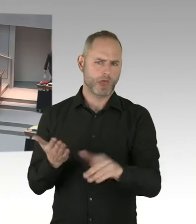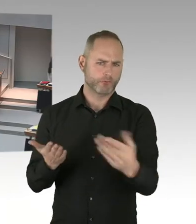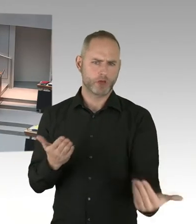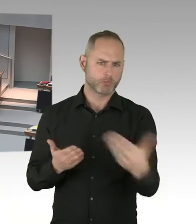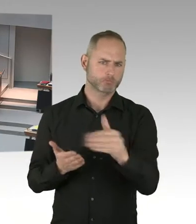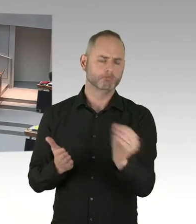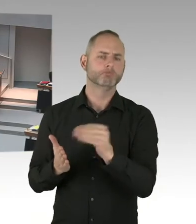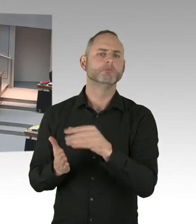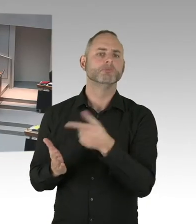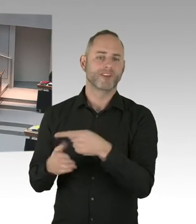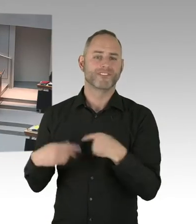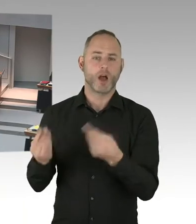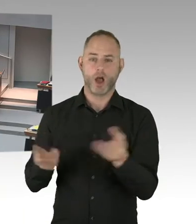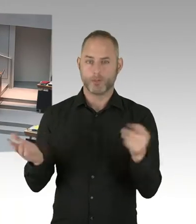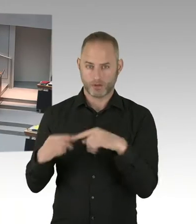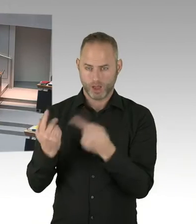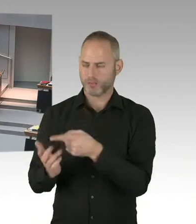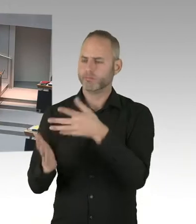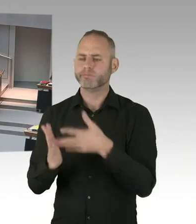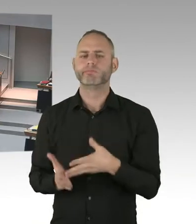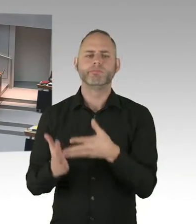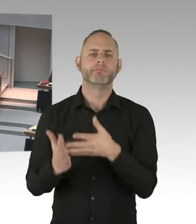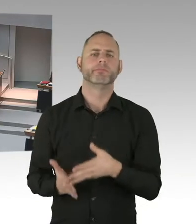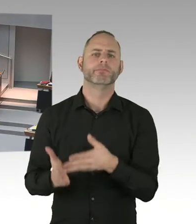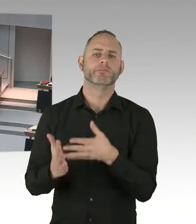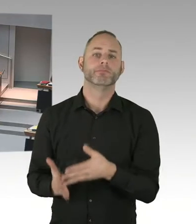auch noch mal Sachen nachgearbeitet werden. Sie können versichert sein,